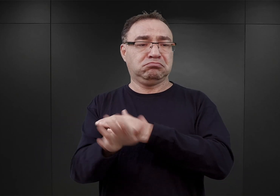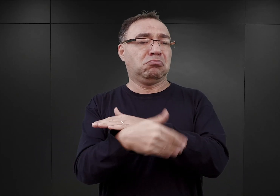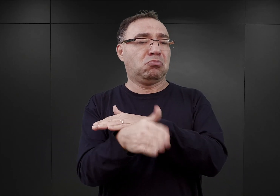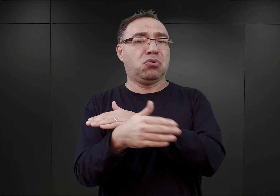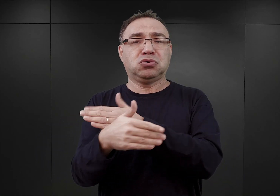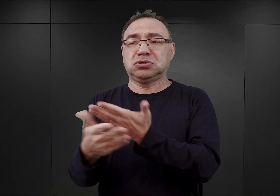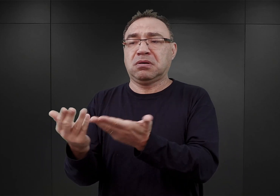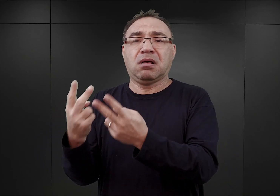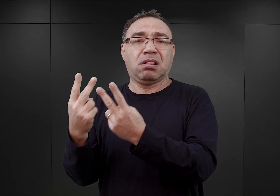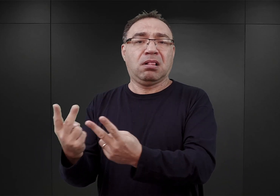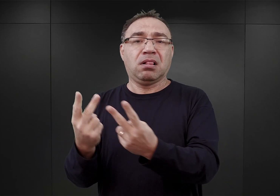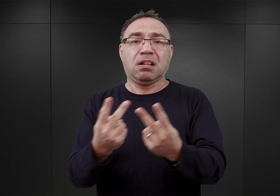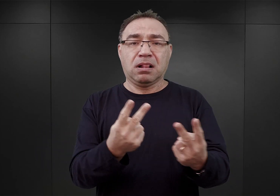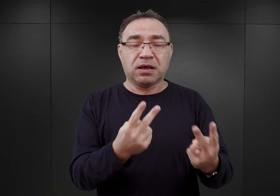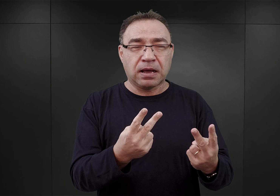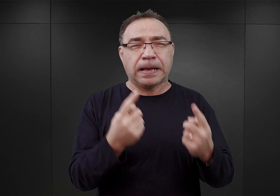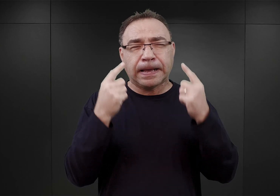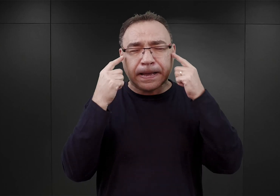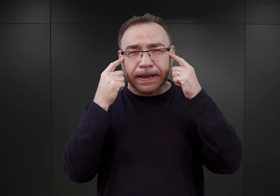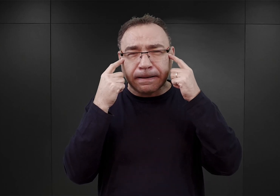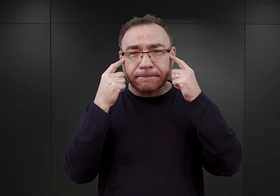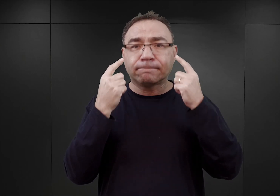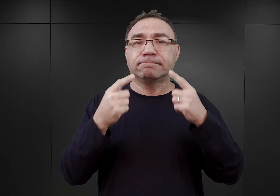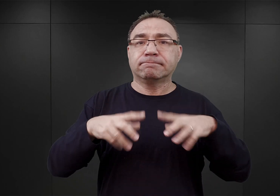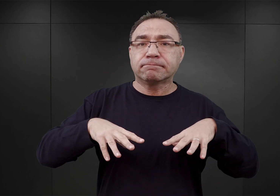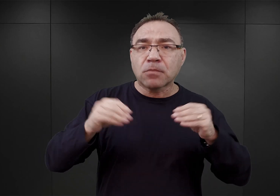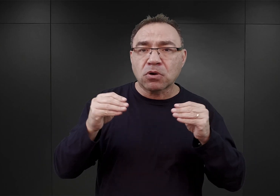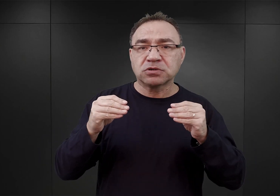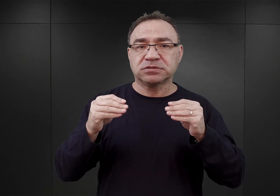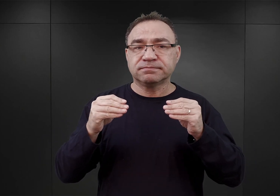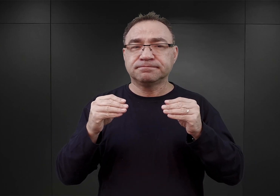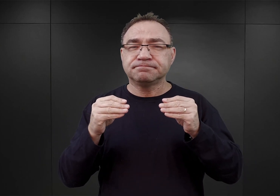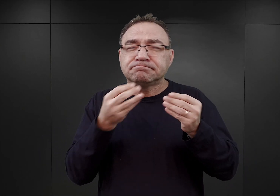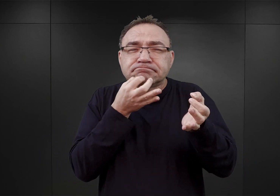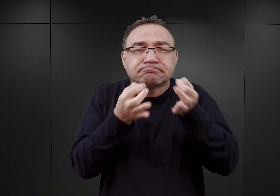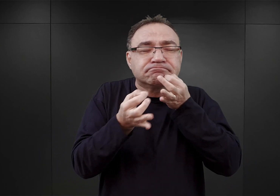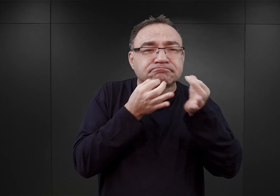I dlatego już w tym czasie rozpoczęto pierwsze wstępne sondażowe rozmowy z Wehrmachtem,